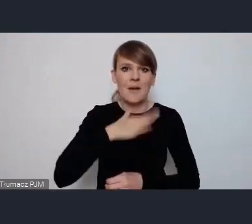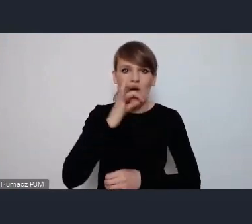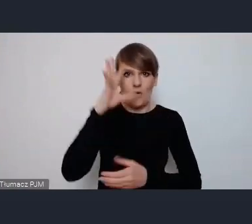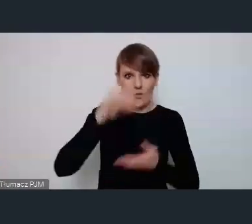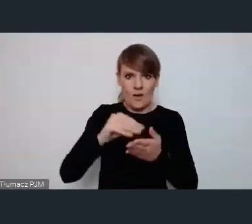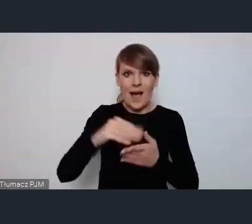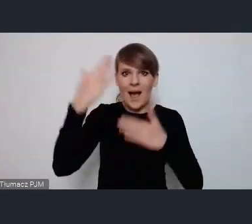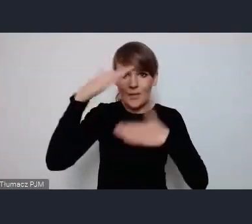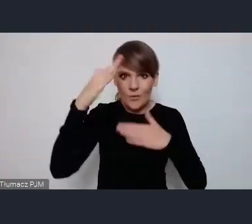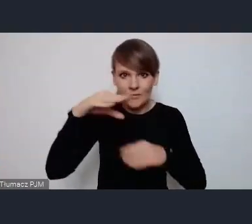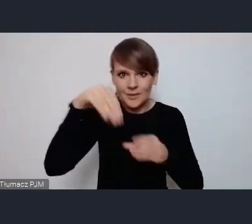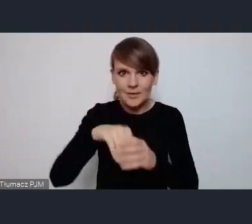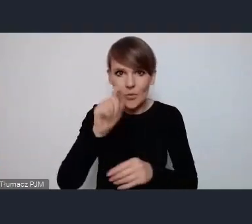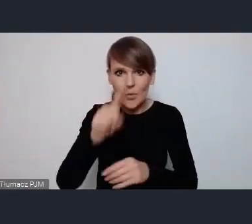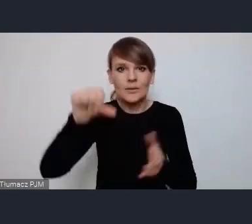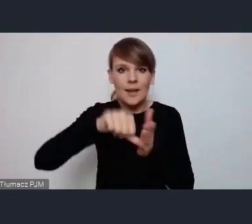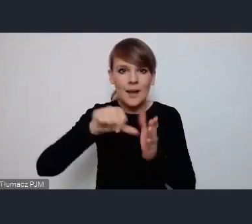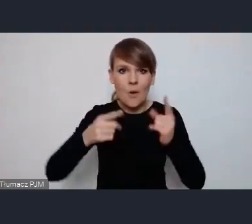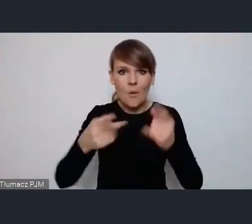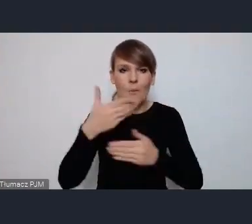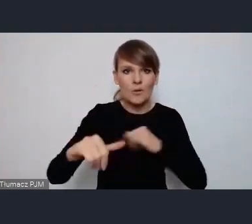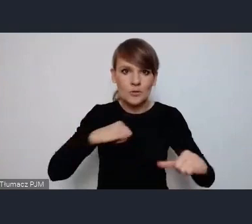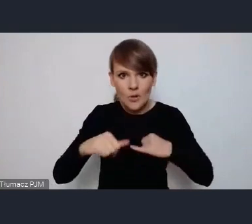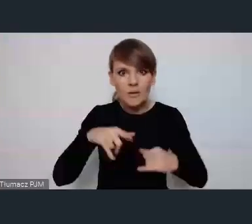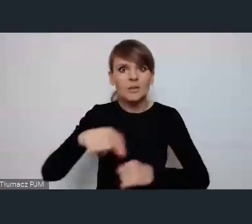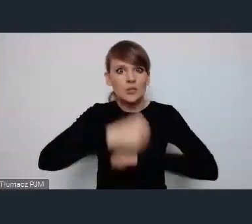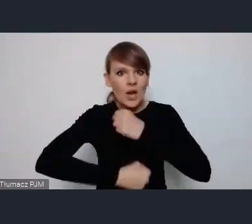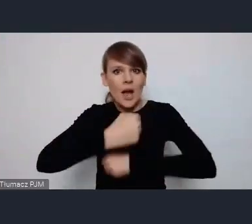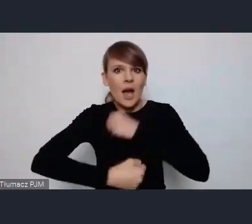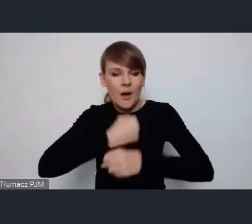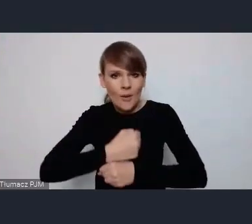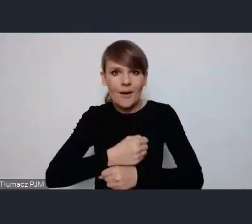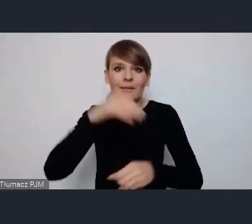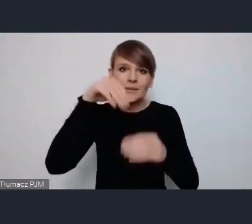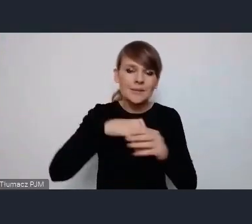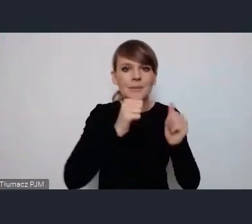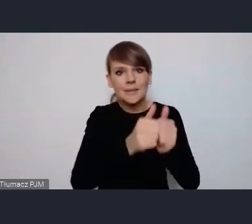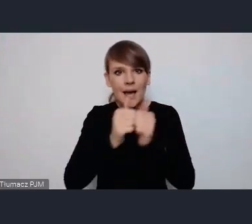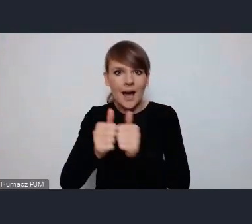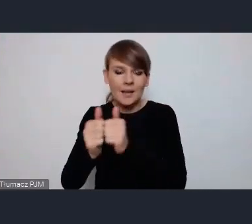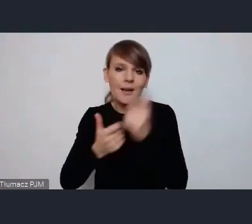organizacji pozarządowych które bardzo prężnie działa tych zadań które tam są realizowane, jest olbrzymia ilość,